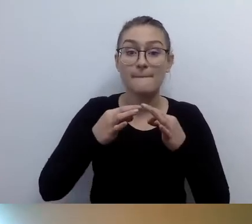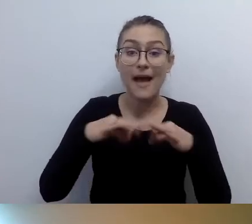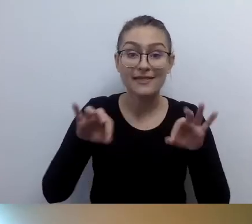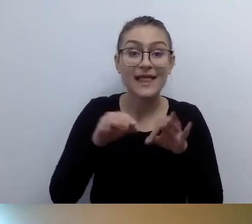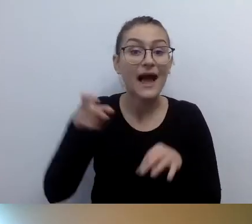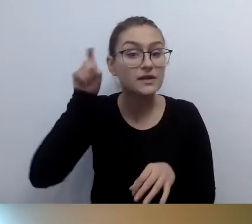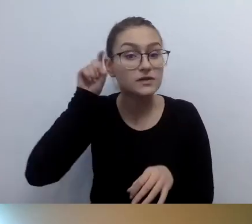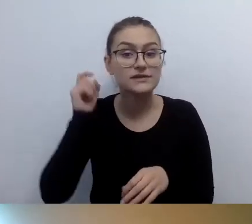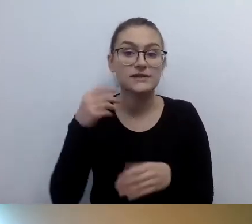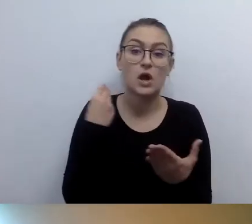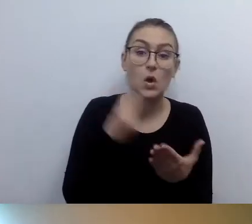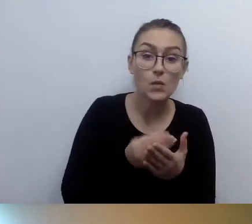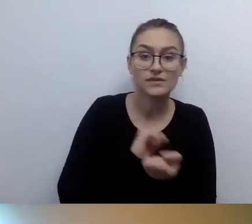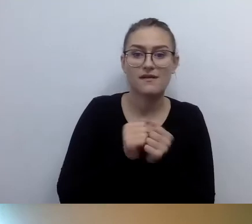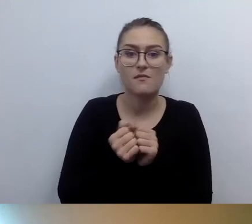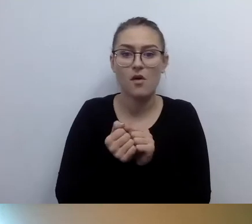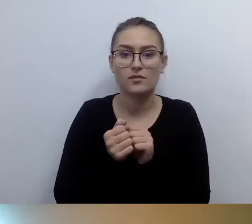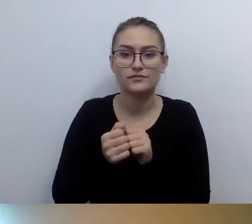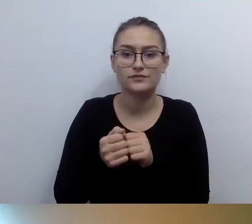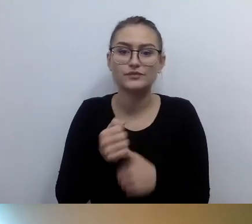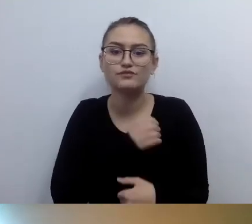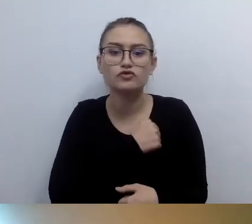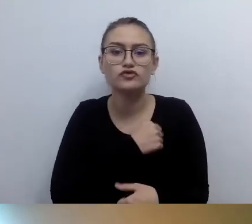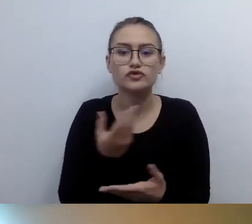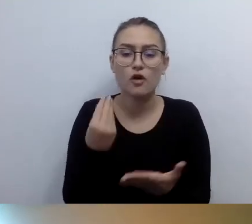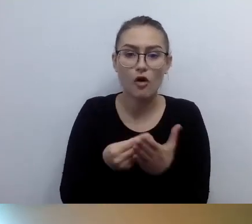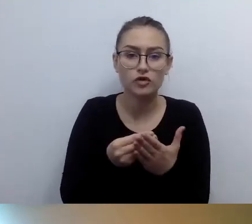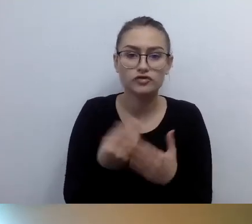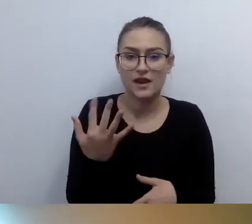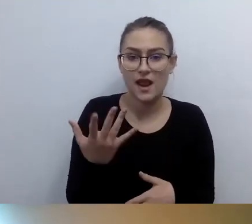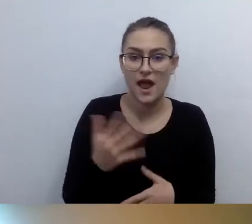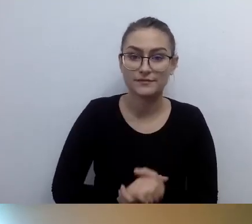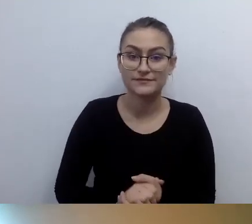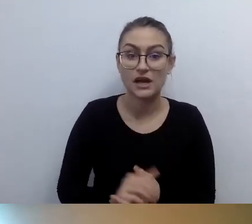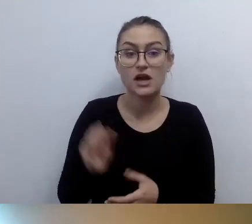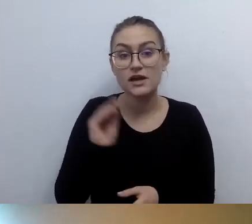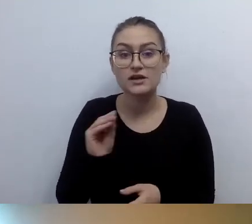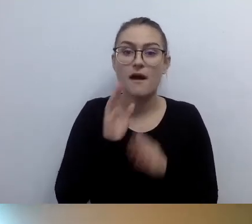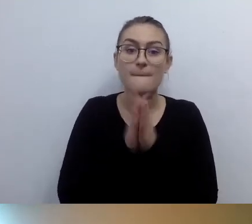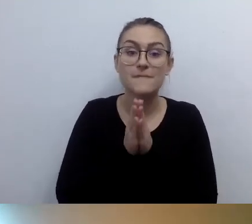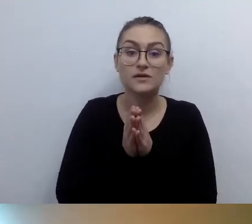Jeszcze jest prośba o link do źródła, do kogoś, kto się tym zajmuje.